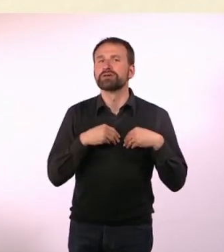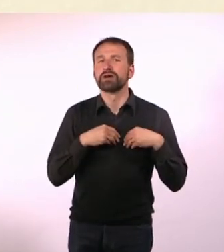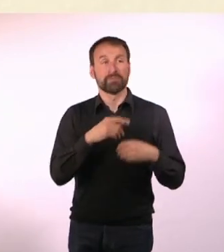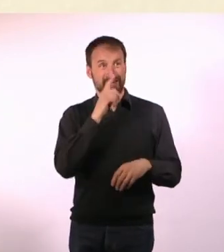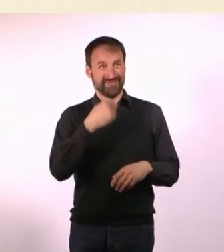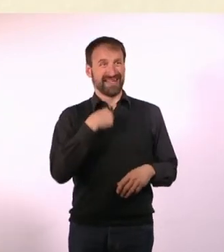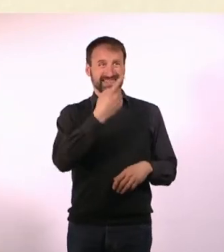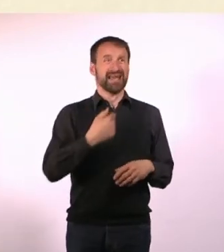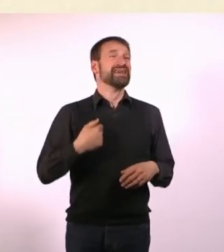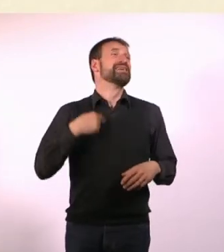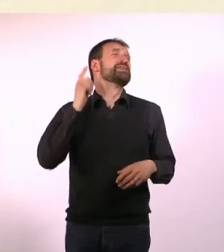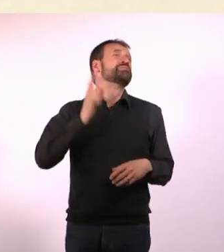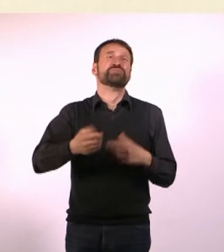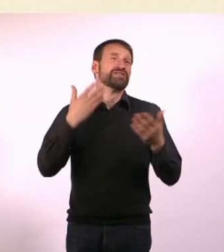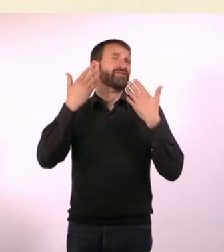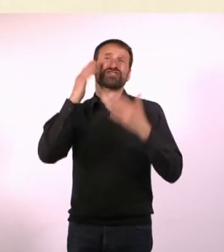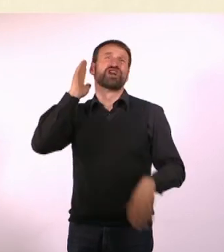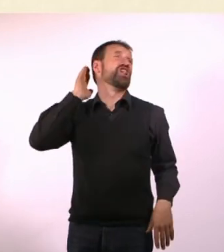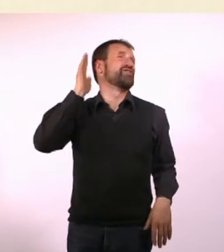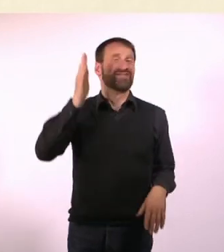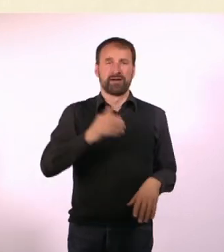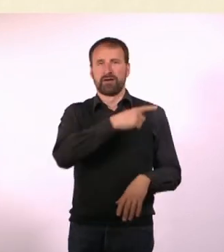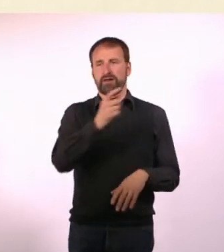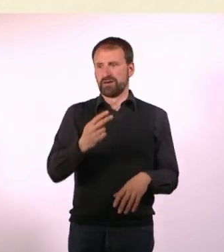Da denkt jeder: Was hat sie denn? Geht’s ihr nicht gut? Ist sie krank?